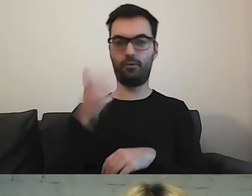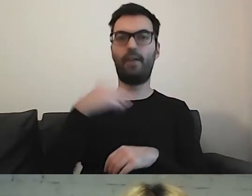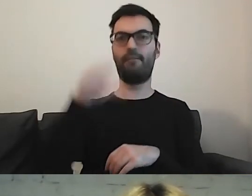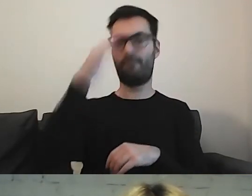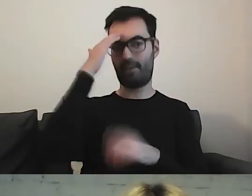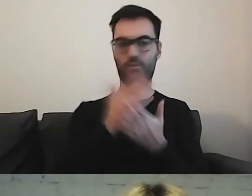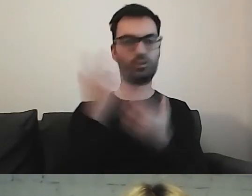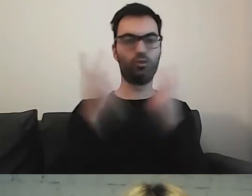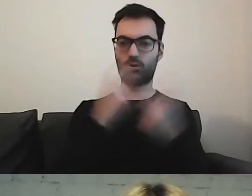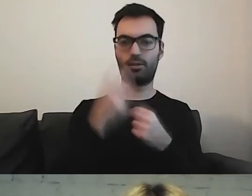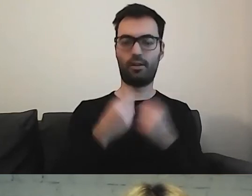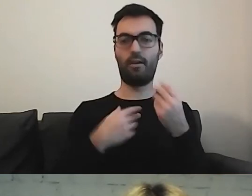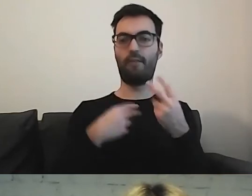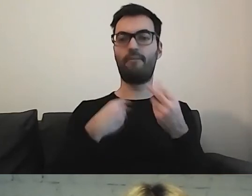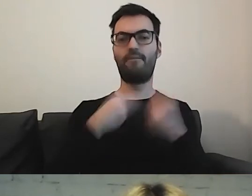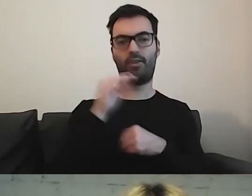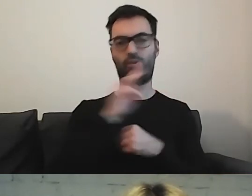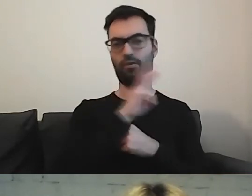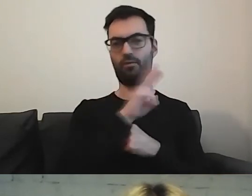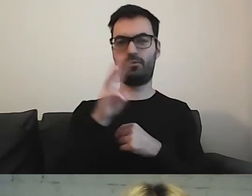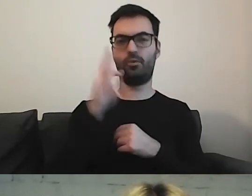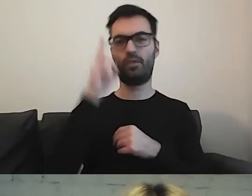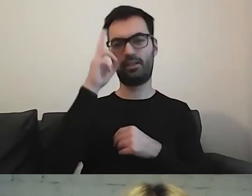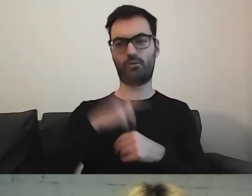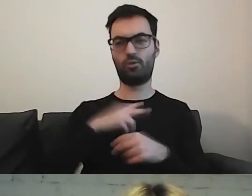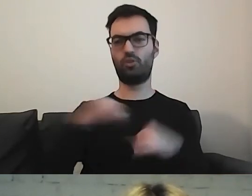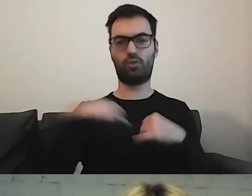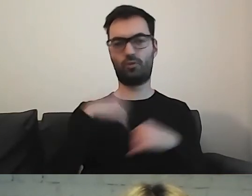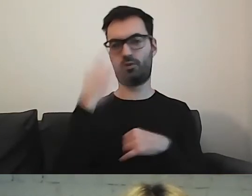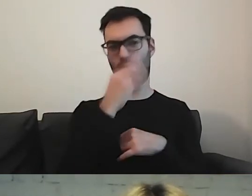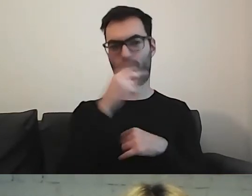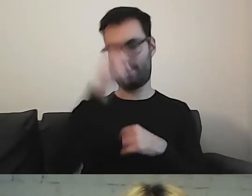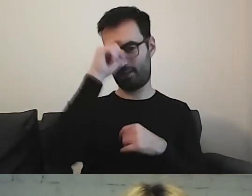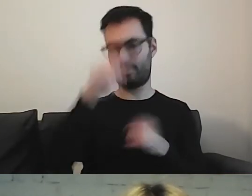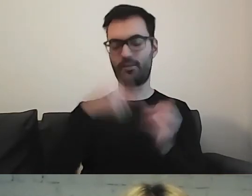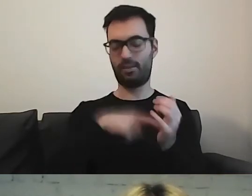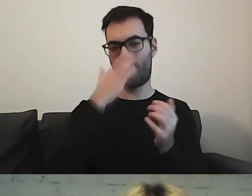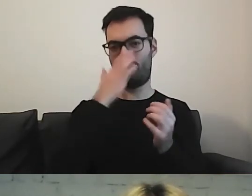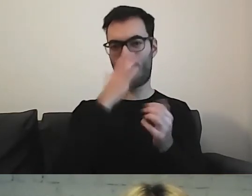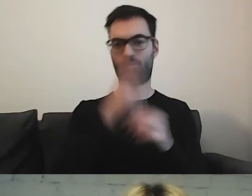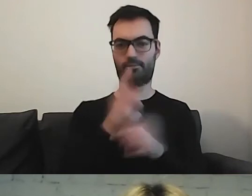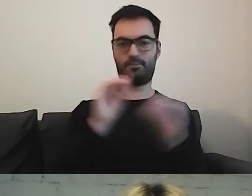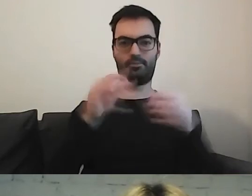Na większości stron rządowych w Niemczech w taki sposób wygląda wejście do informacji w ETR.